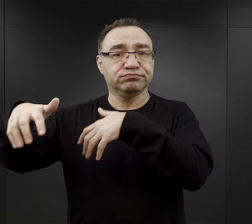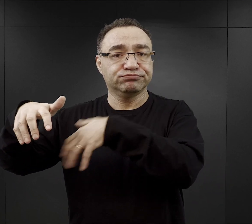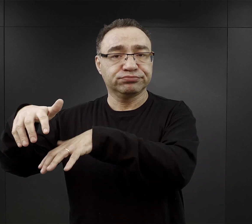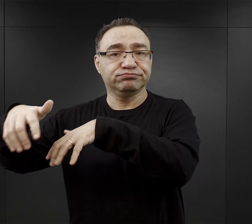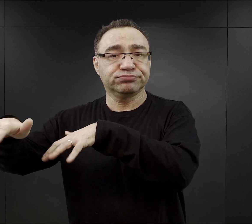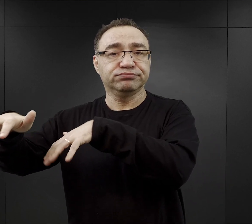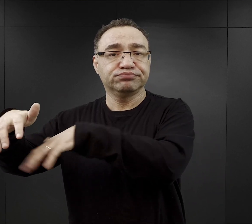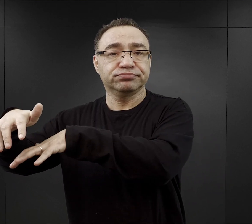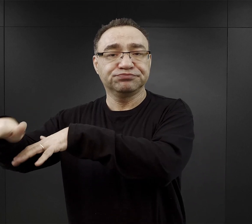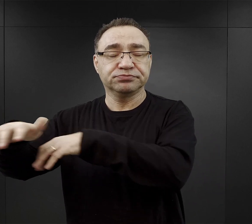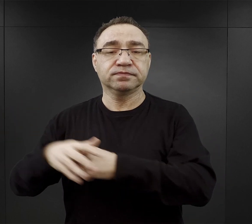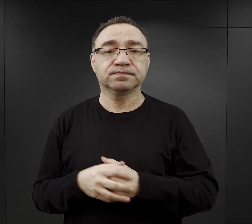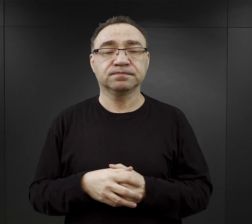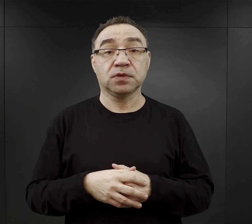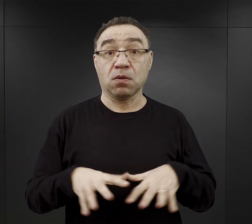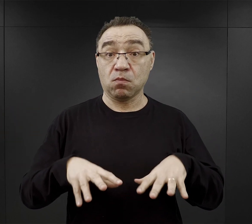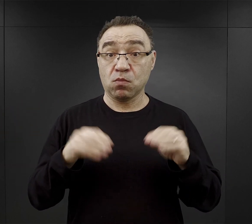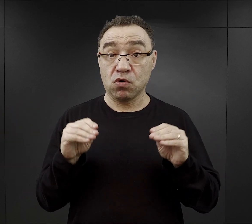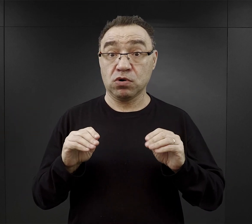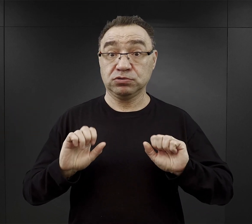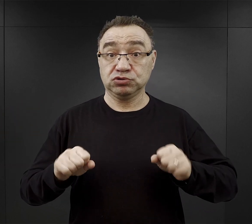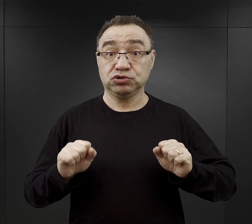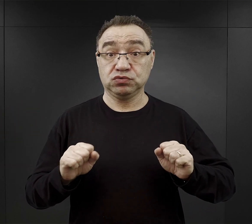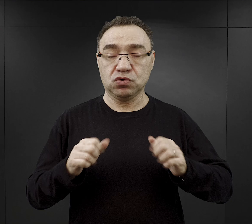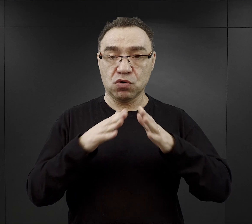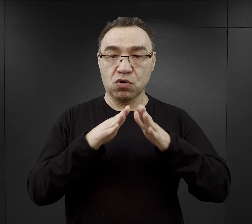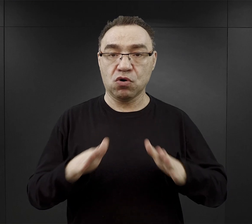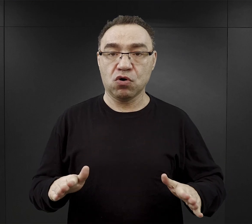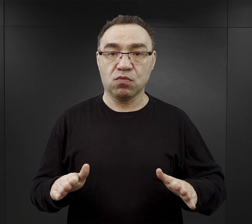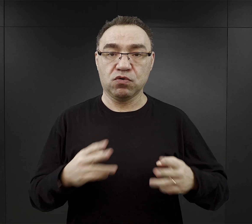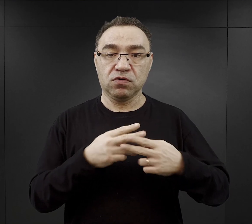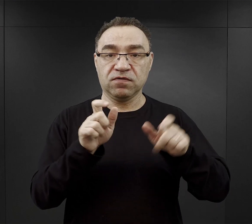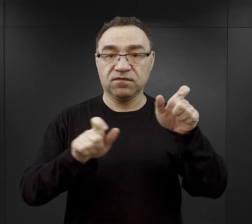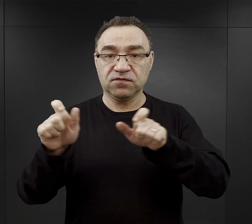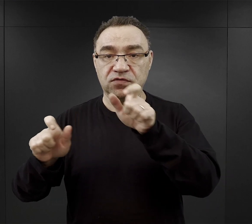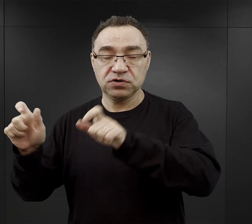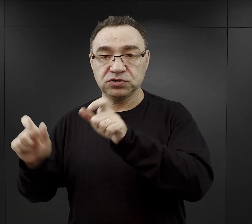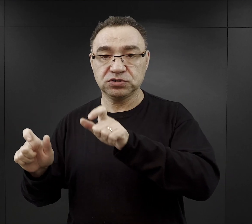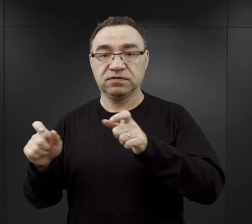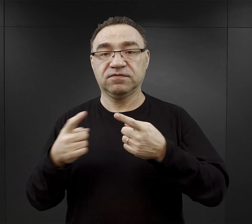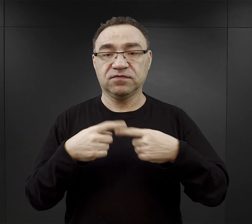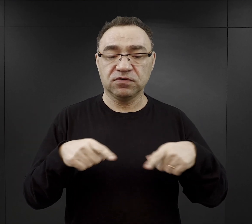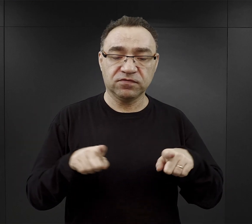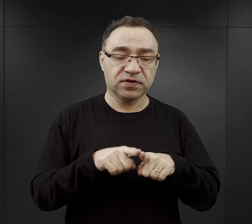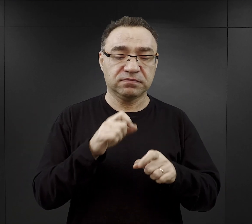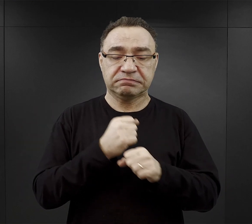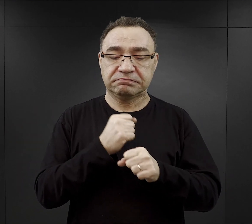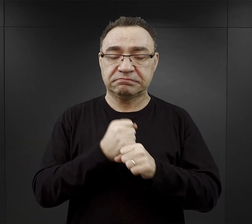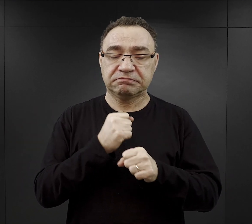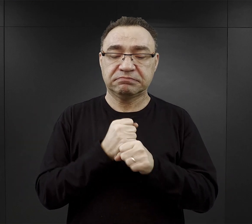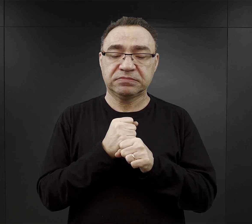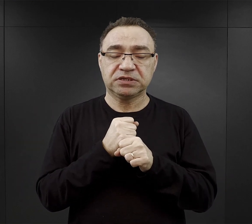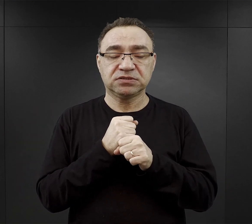W tym pierwszym okresie funkcjonowania obozu więźniowie wykonywali różnego rodzaju prace